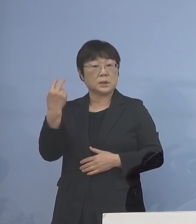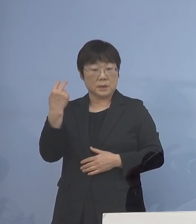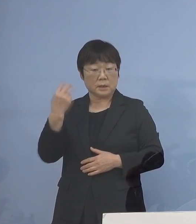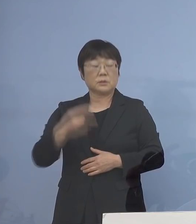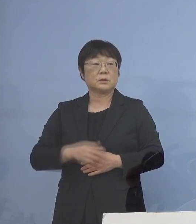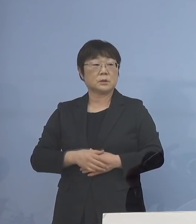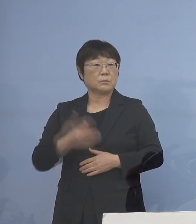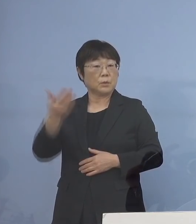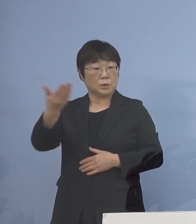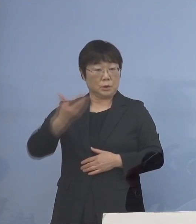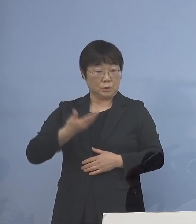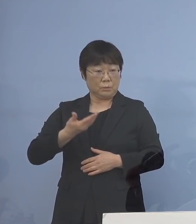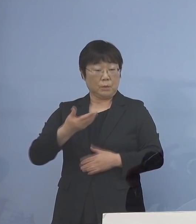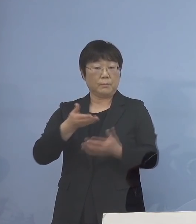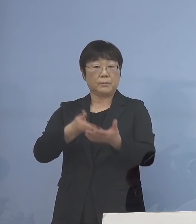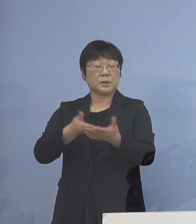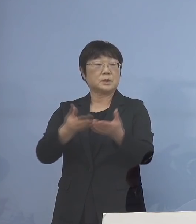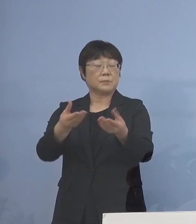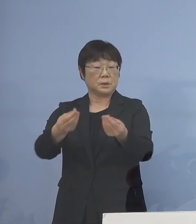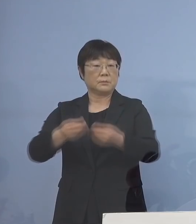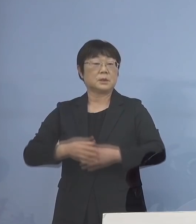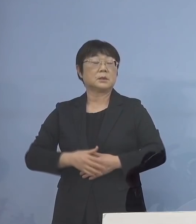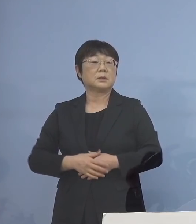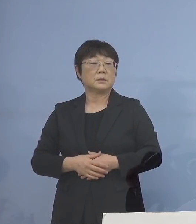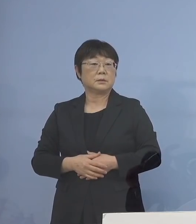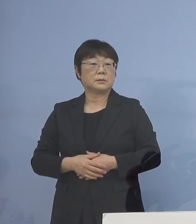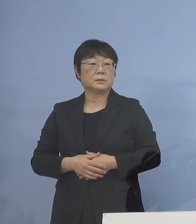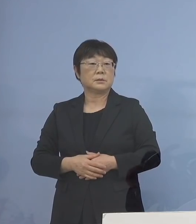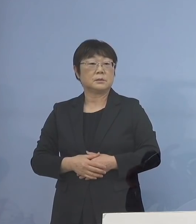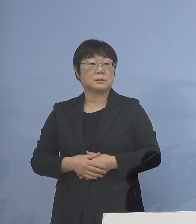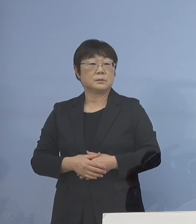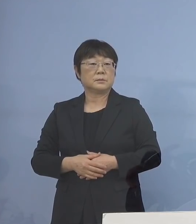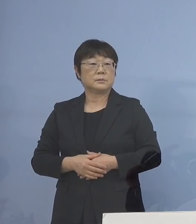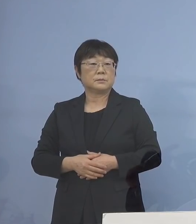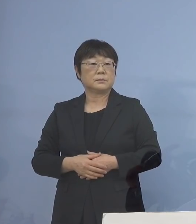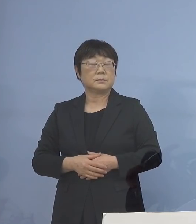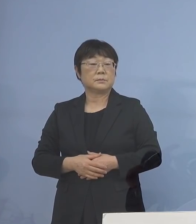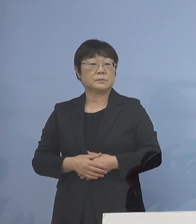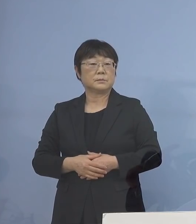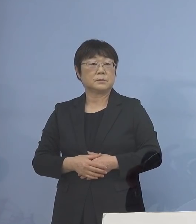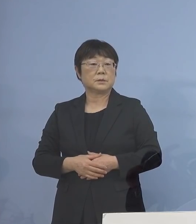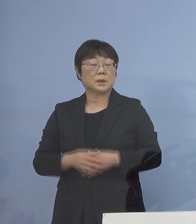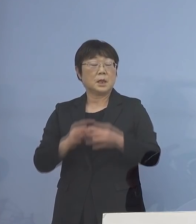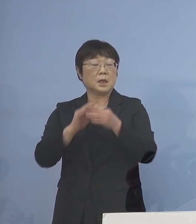ご質問があってご説明いたしました 持続化給付金